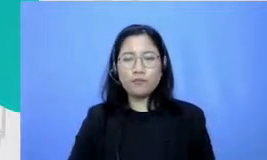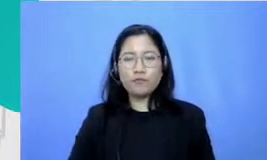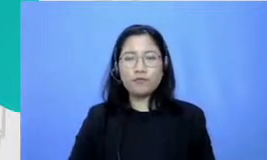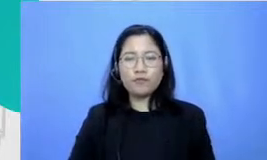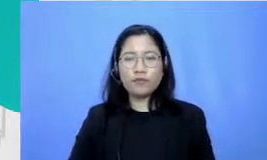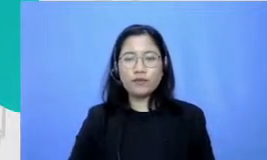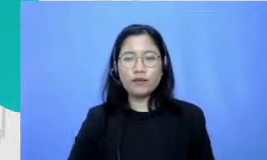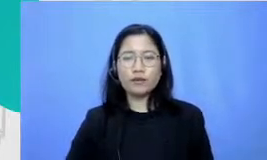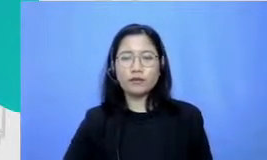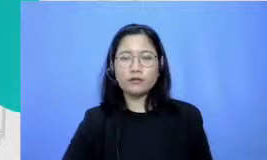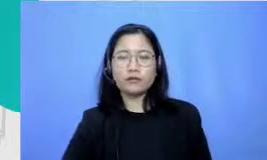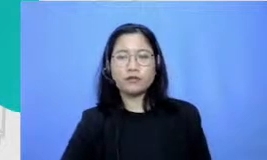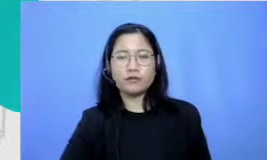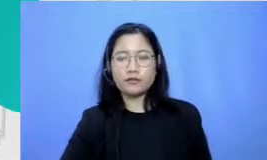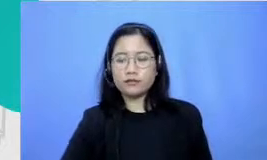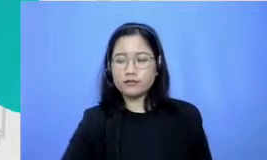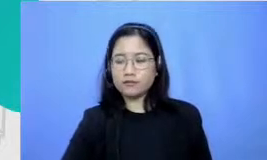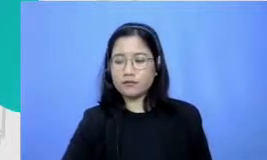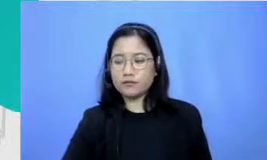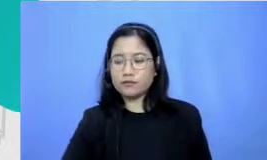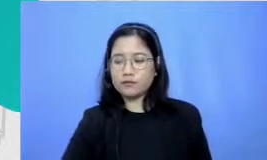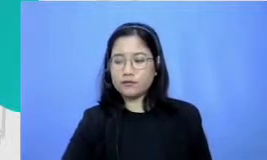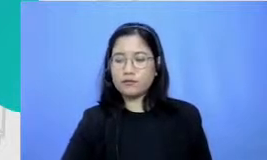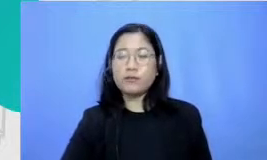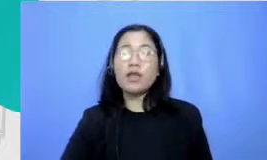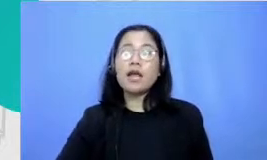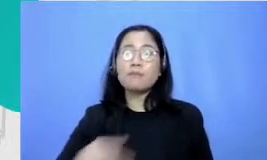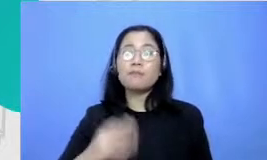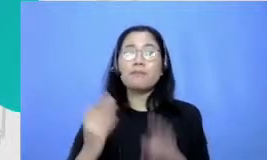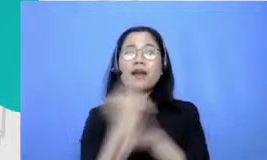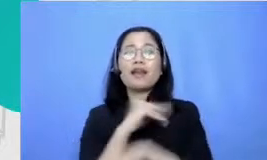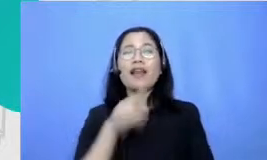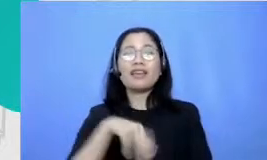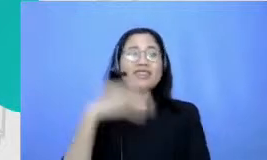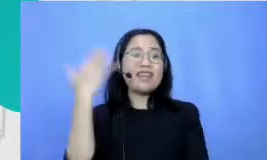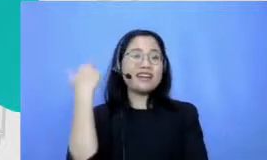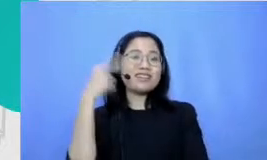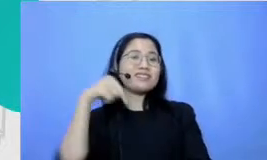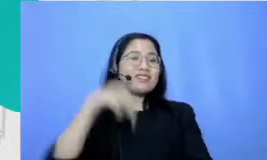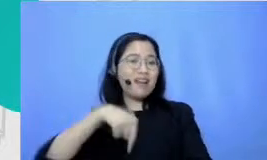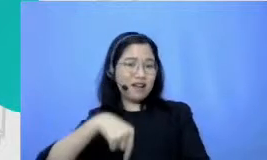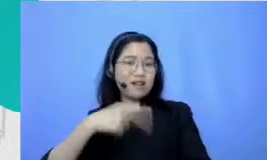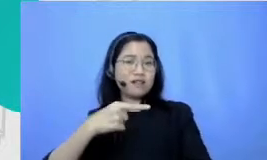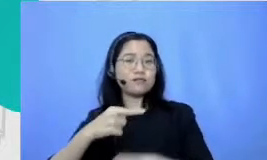menjalin hubungan dengan orang lain Kembali ke yang tadi ditengah perkembangan teknologi justru